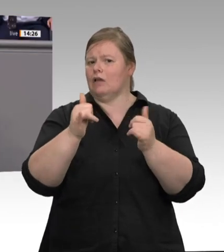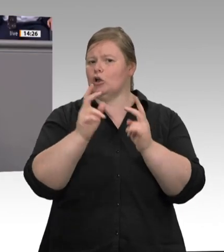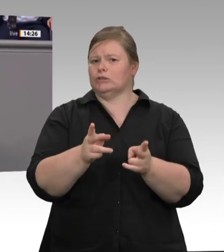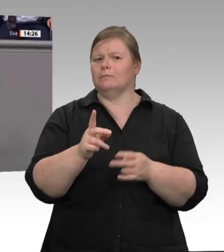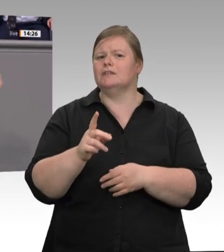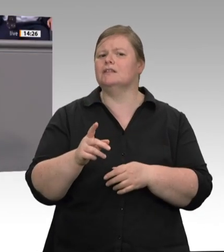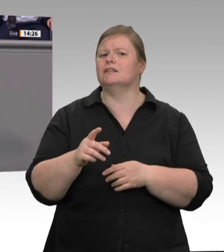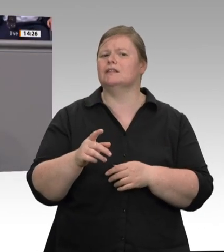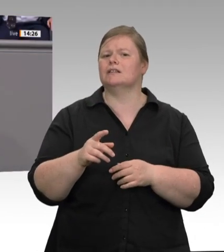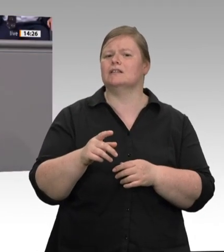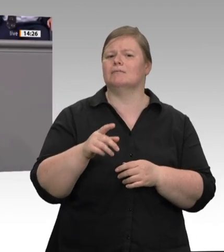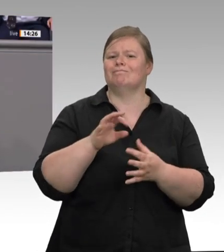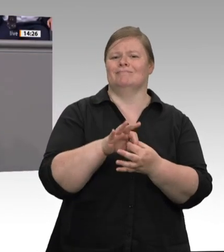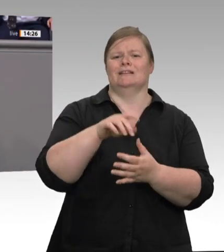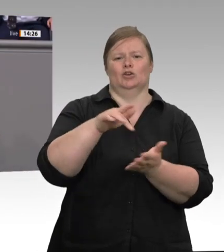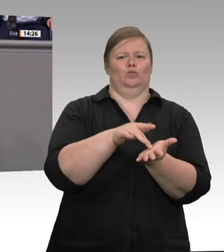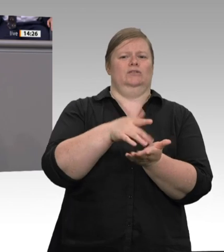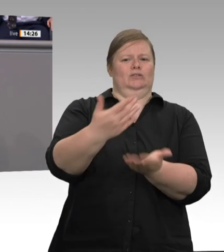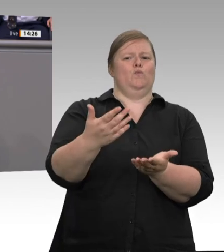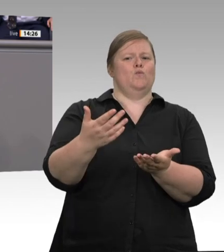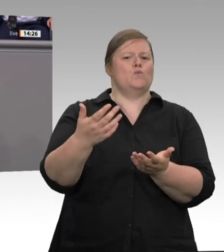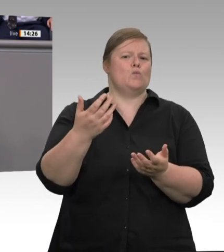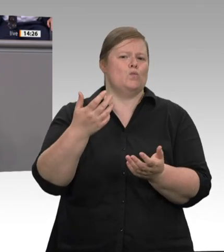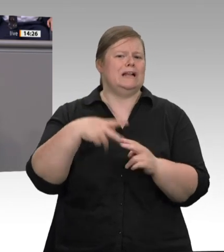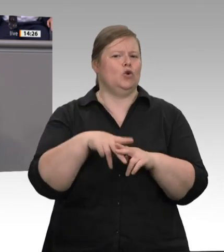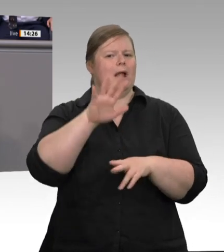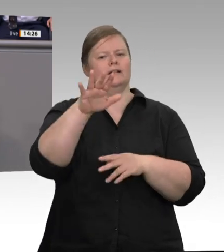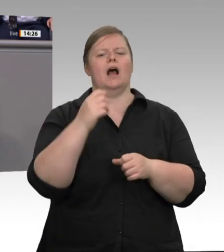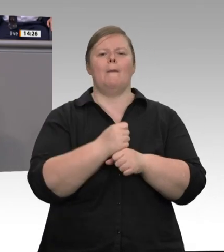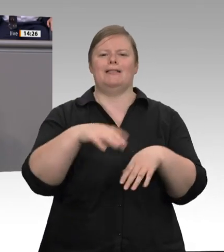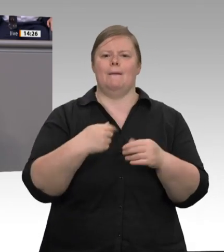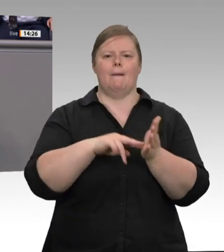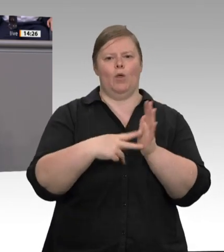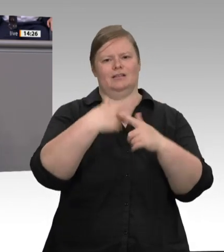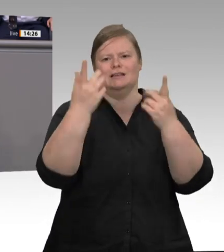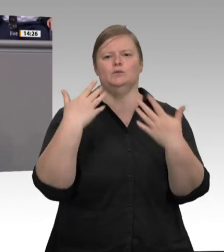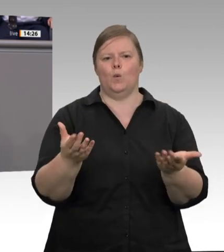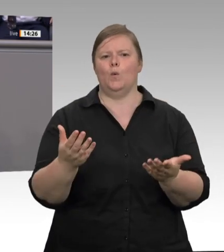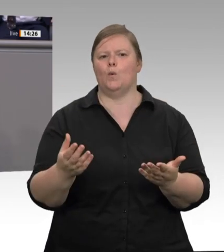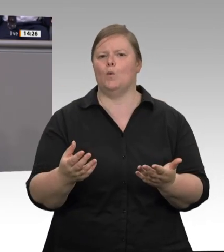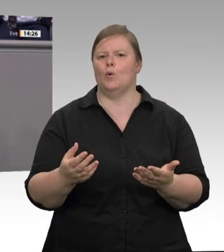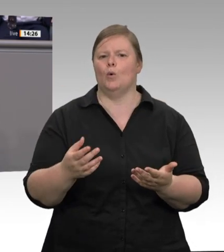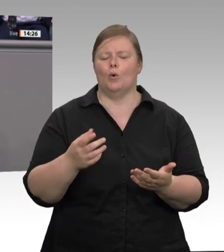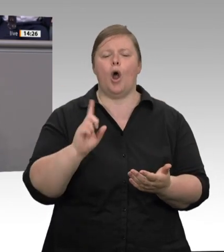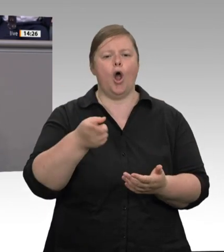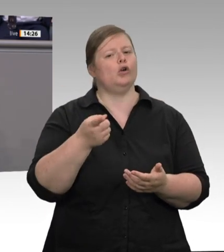Tarifpartner einen Flächentarifvertrag aushandeln, der Werkverträge im Kernbetrieb ausschließt!